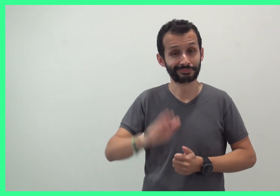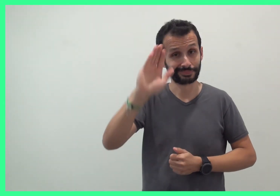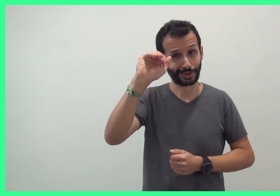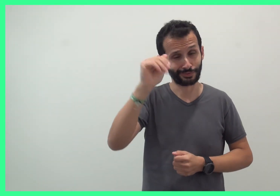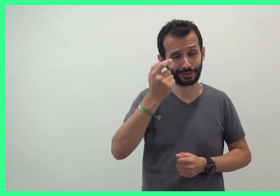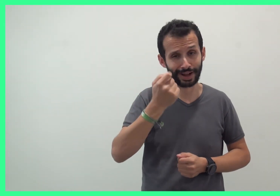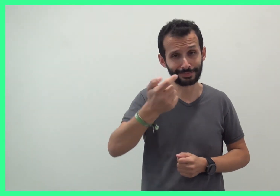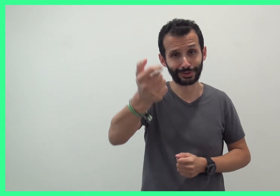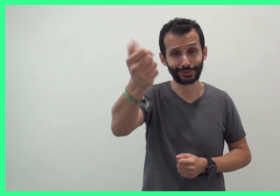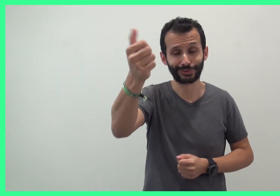Au revoir, à bientôt !